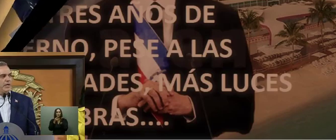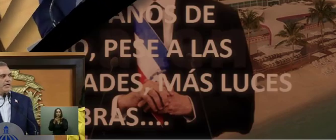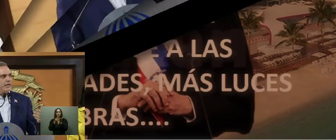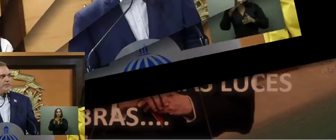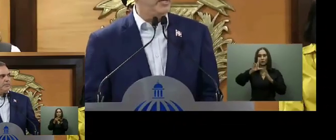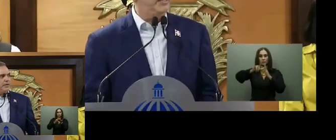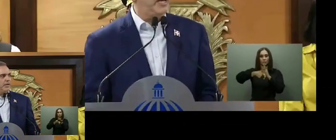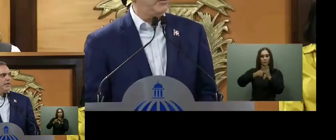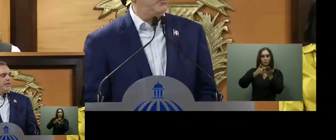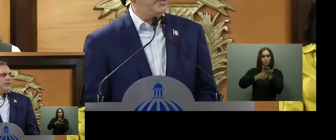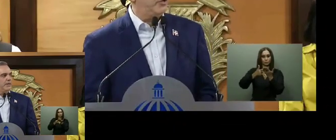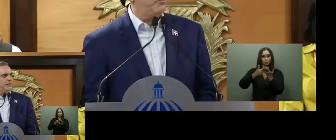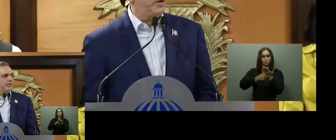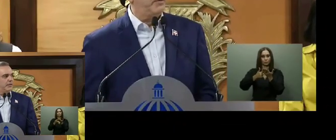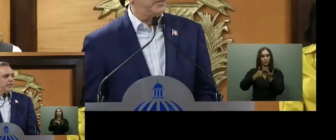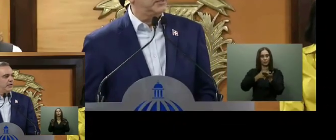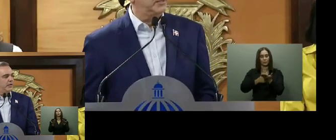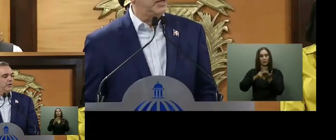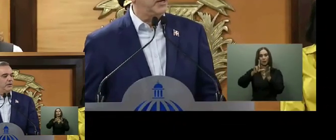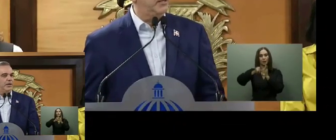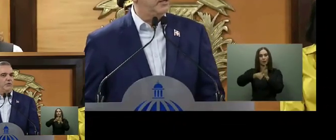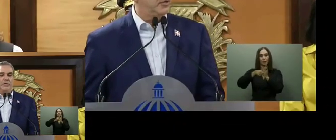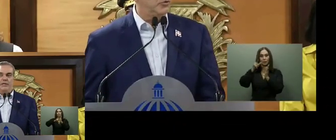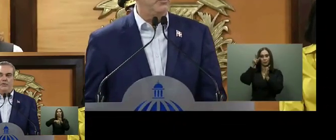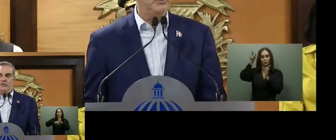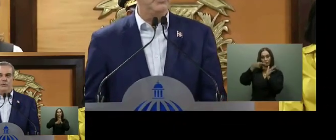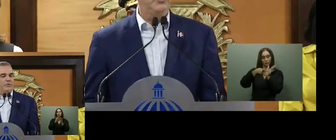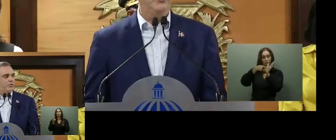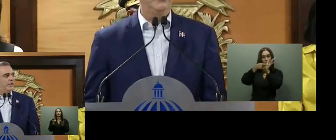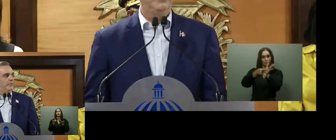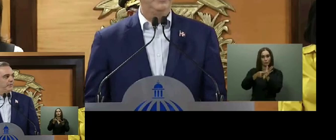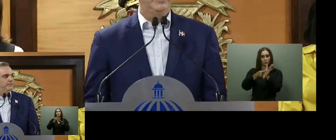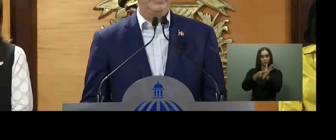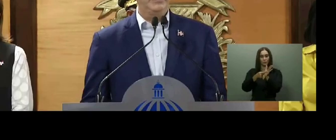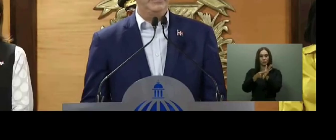Sobre la ayuda bono gas, el presidente prometió ajustar de manera inmediata el subsidio para